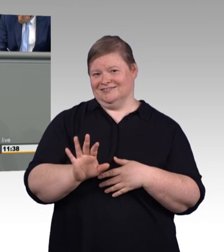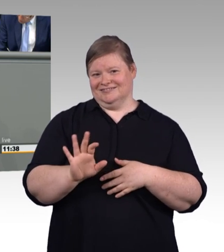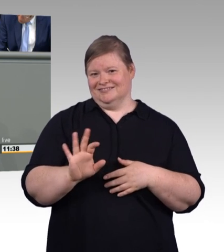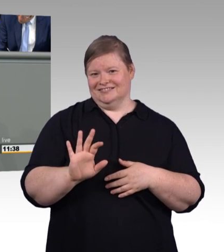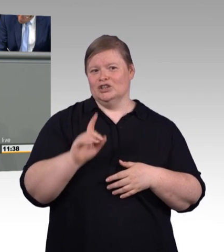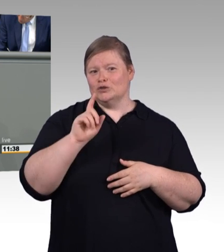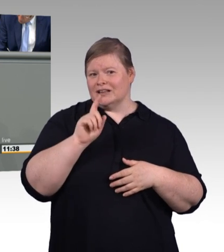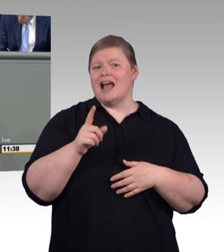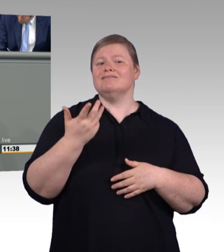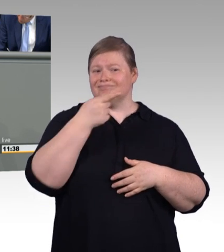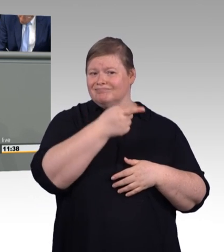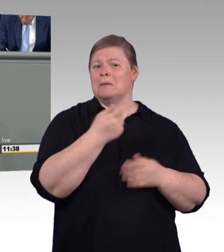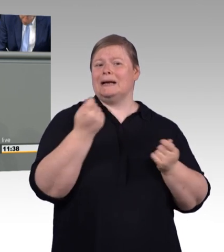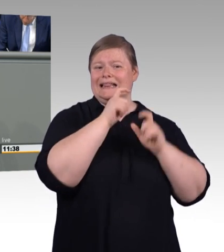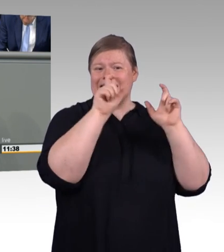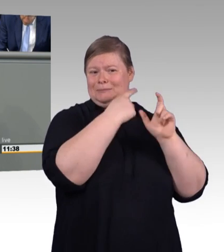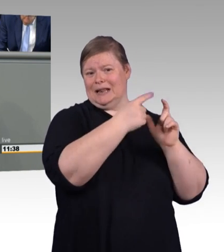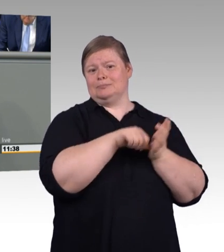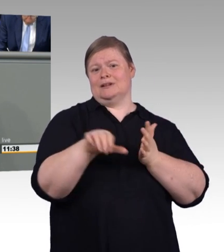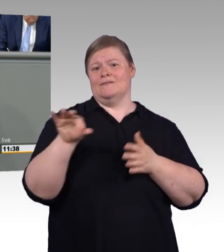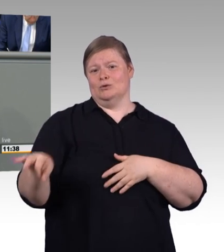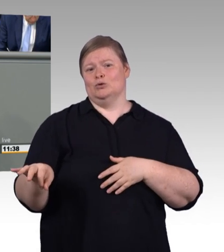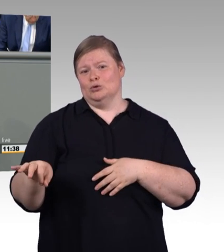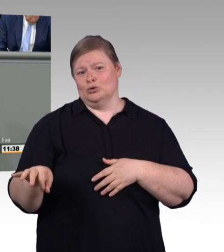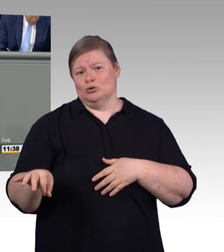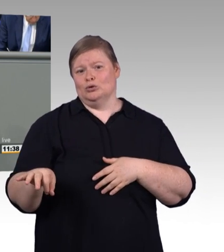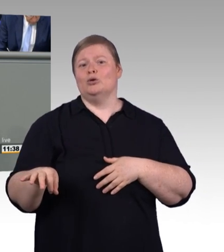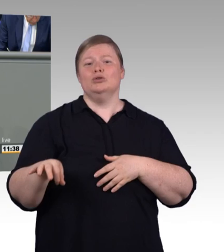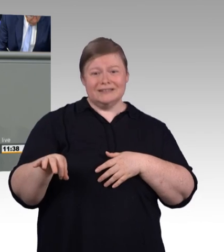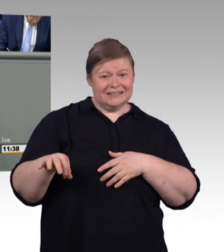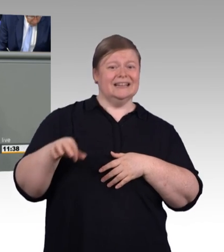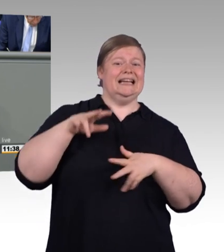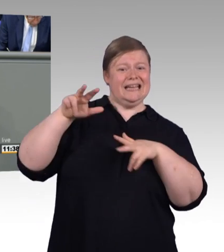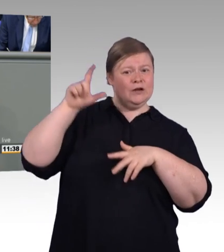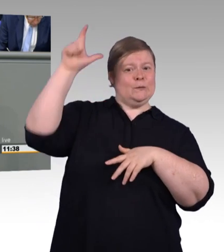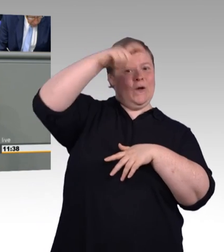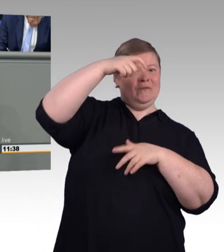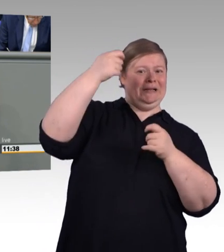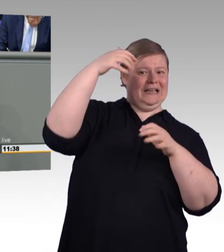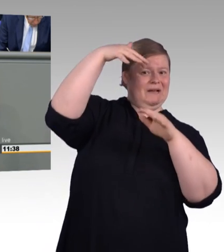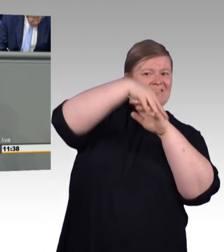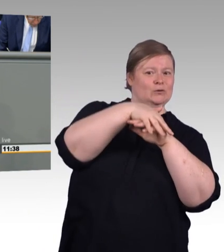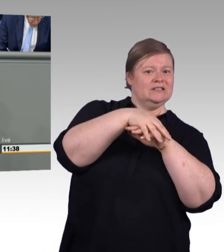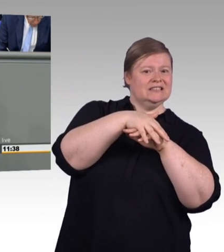massive Kritik an dieser Regelung geübt wurde. So spricht beispielsweise Roland Ermer, Präsident des sächsischen Handwerkskammertages,